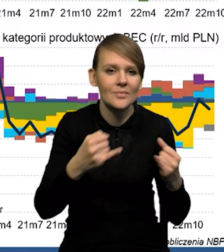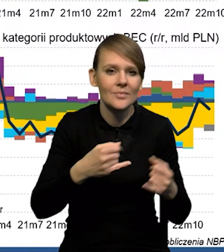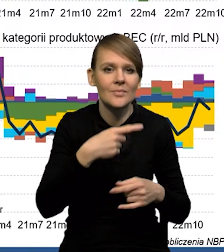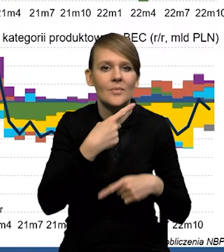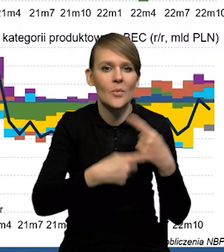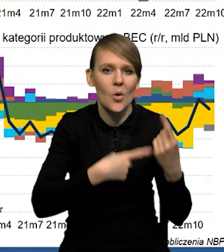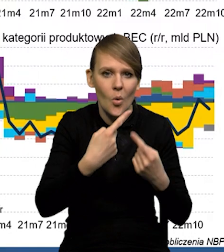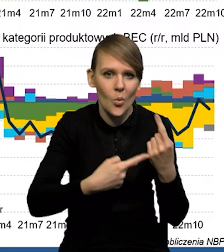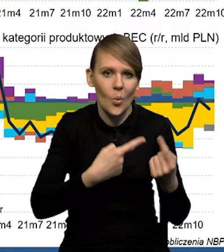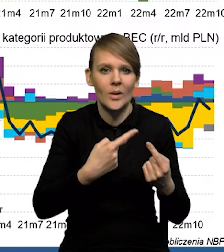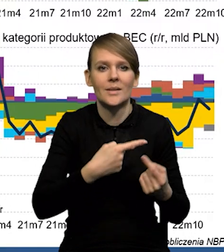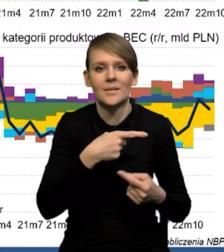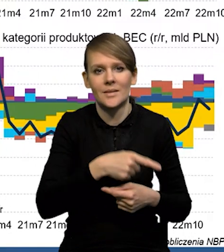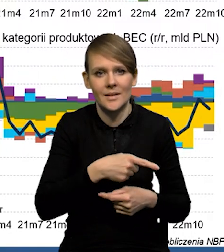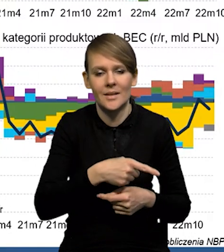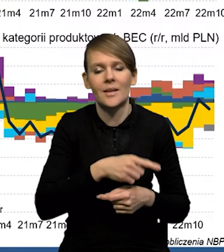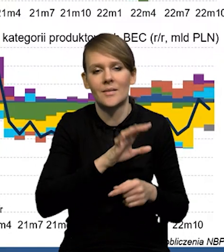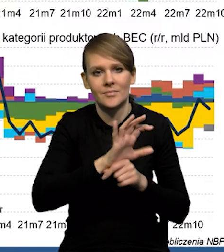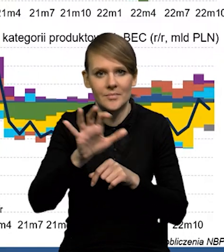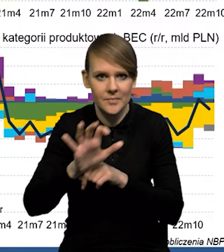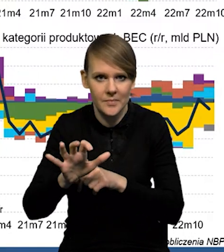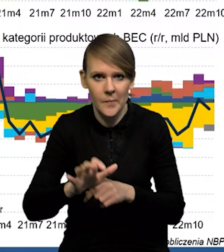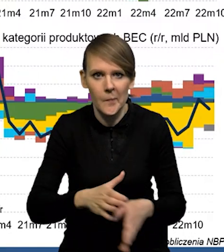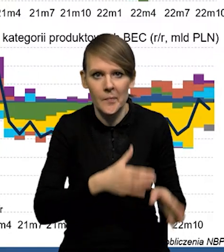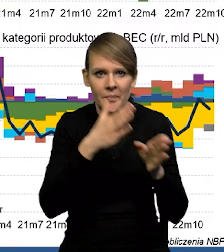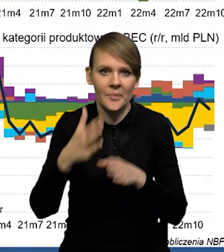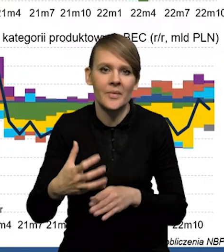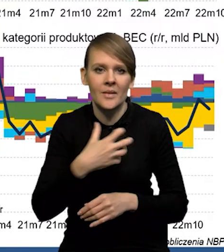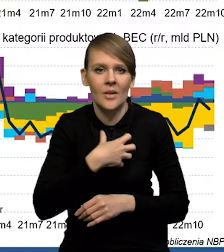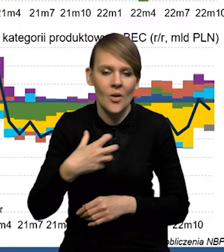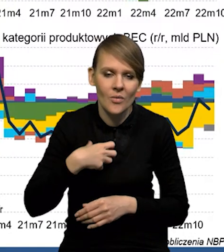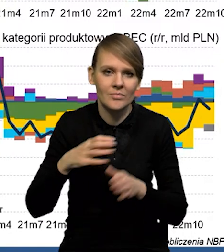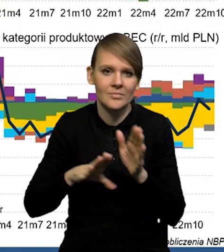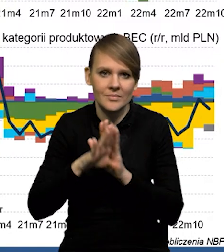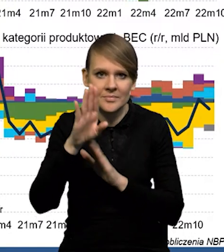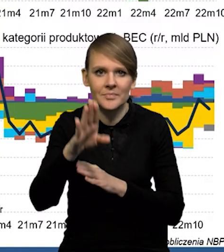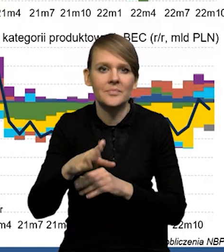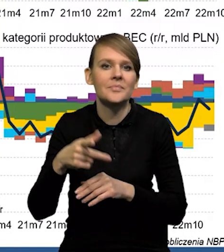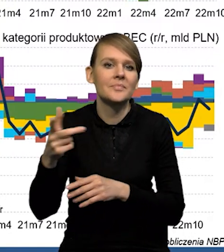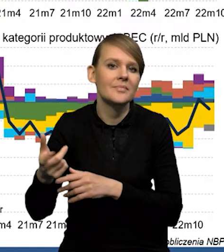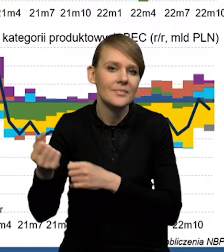czyli częściowo dóbr pośrednich, potem z kolei na odbicie gospodarki i wzrost popytu importowego.